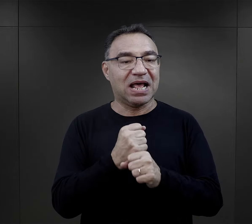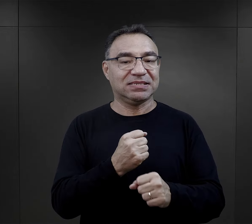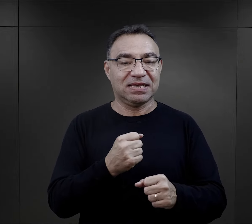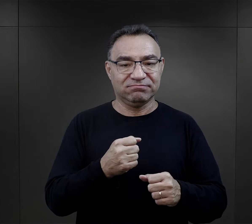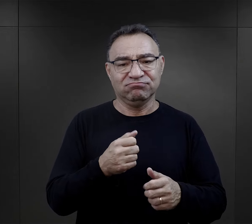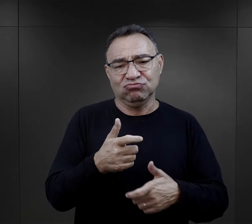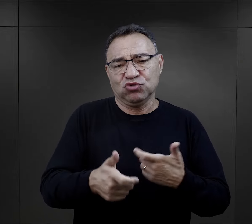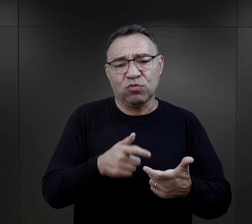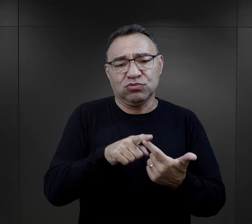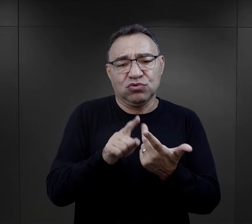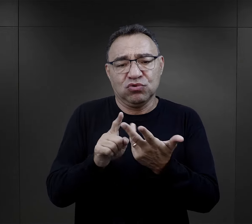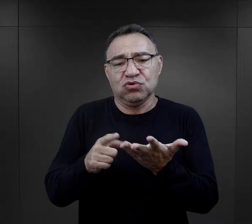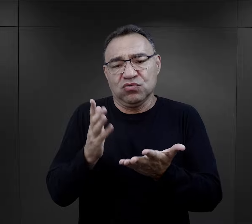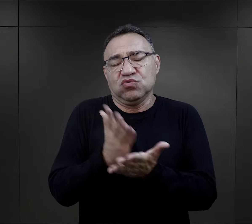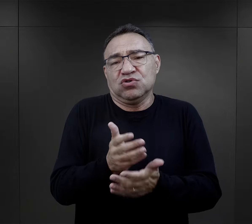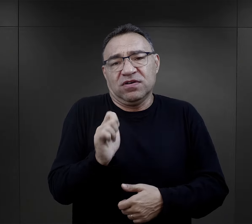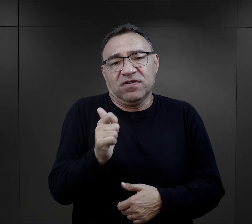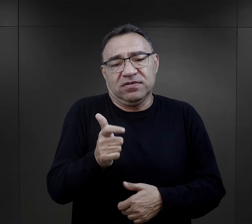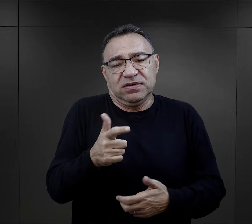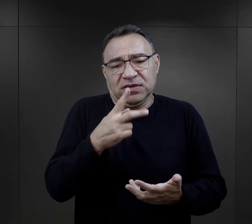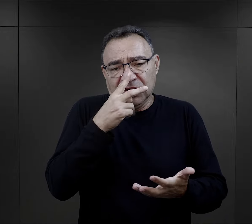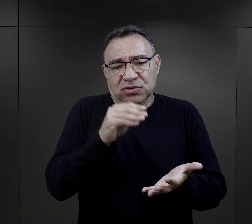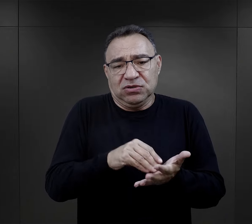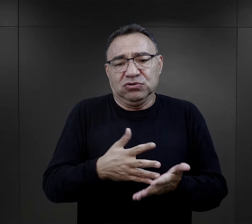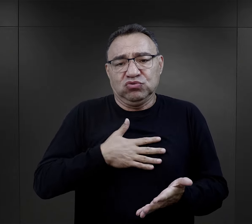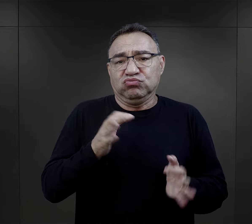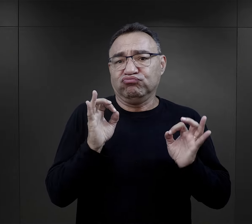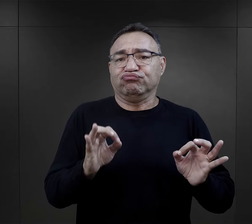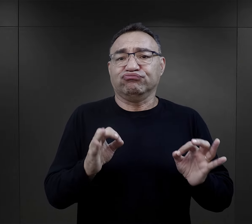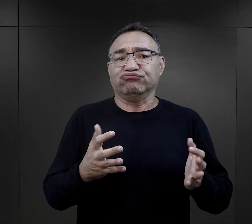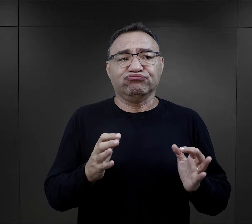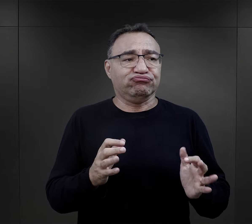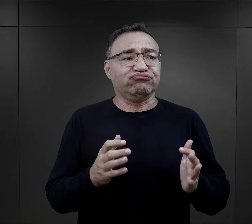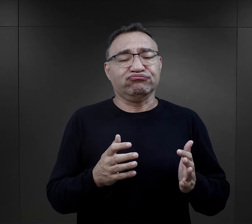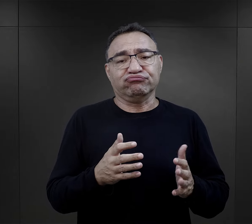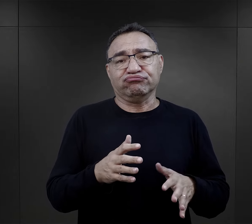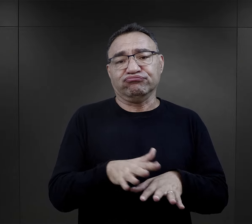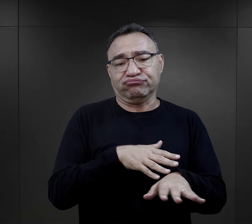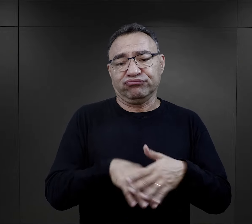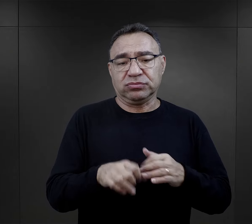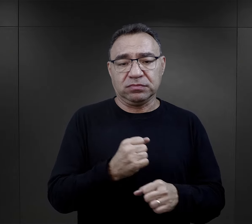wykonywania pracy wobec której mają kwalifikacje i czują się dobrze.